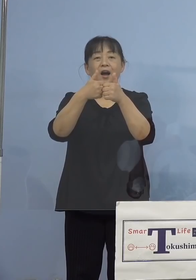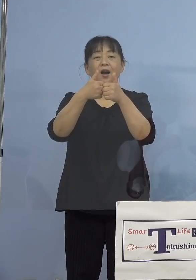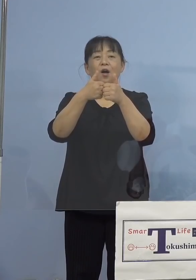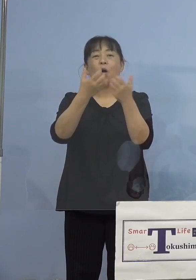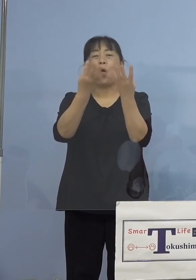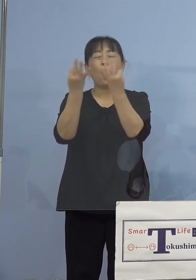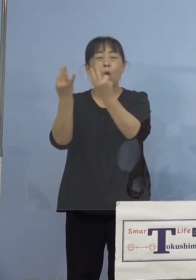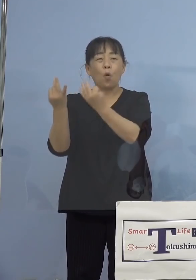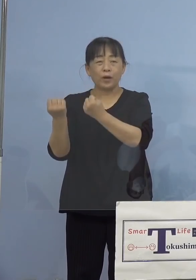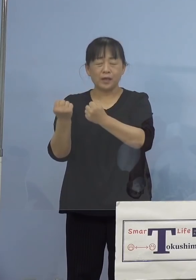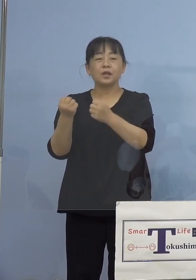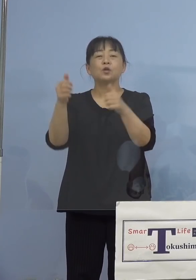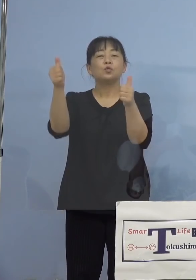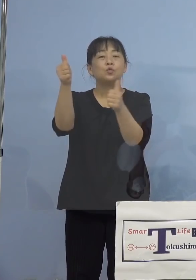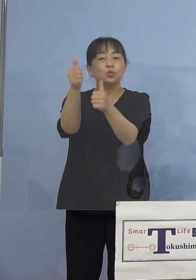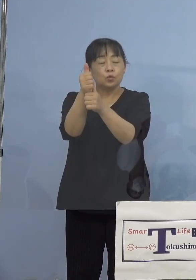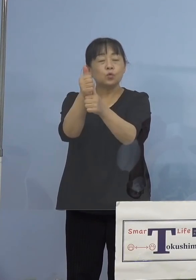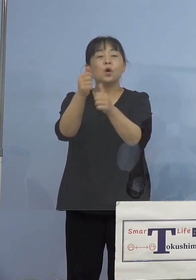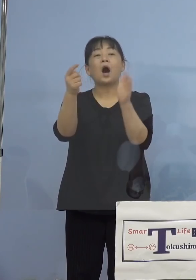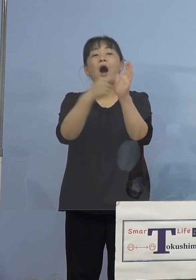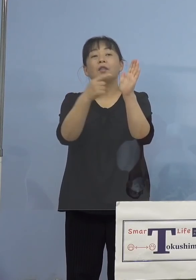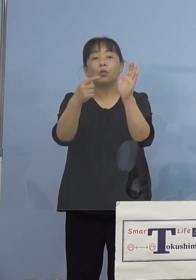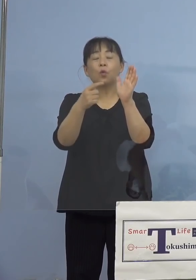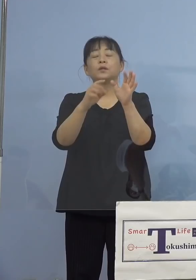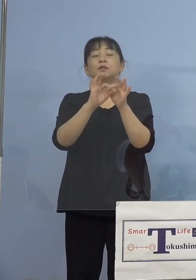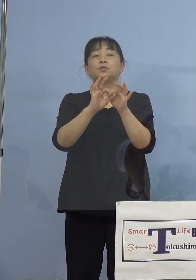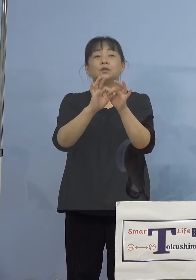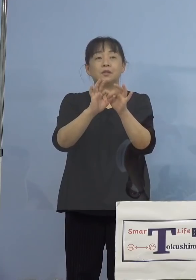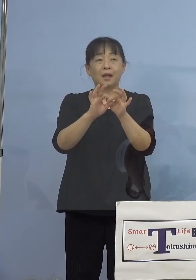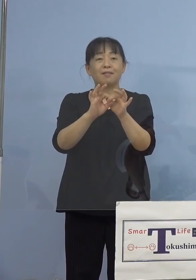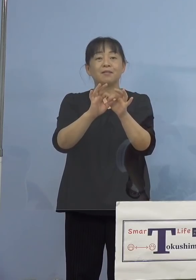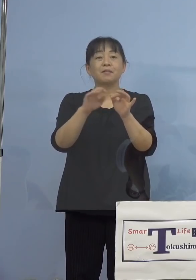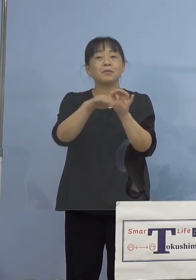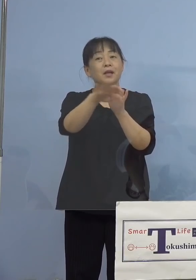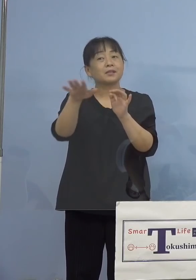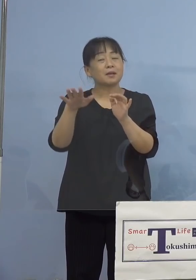どんな相談になっているのか、皆さん 方もお悩みであれば、これが一つの